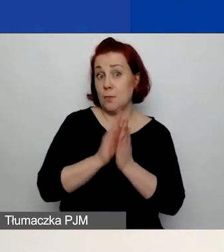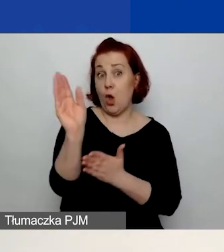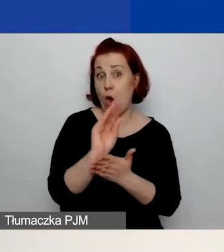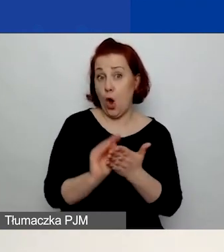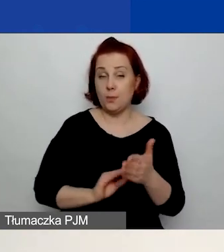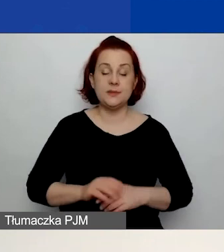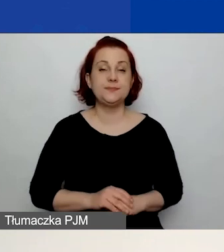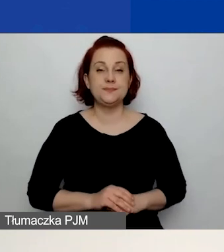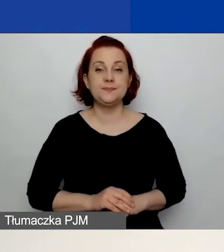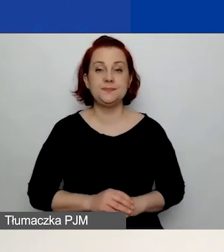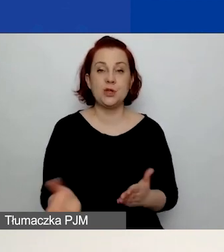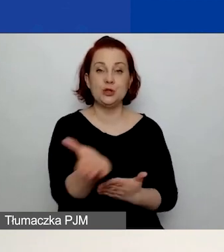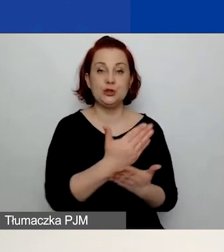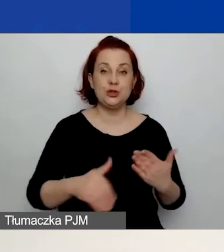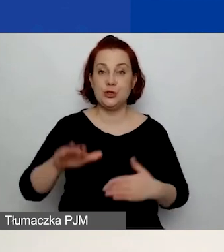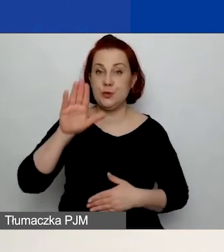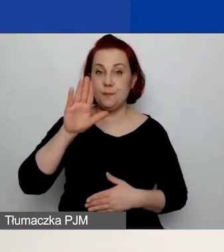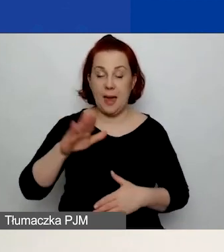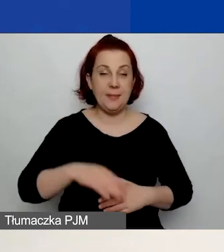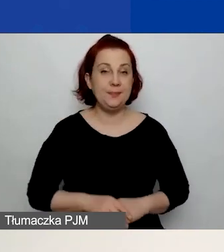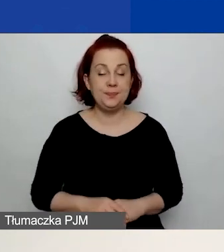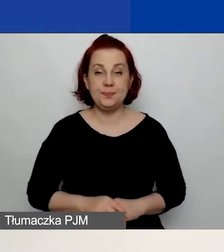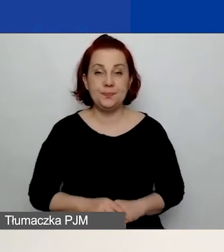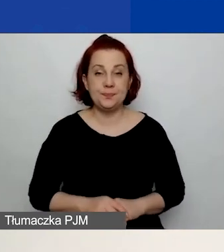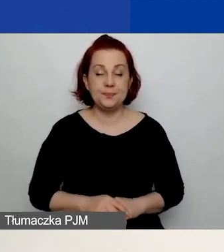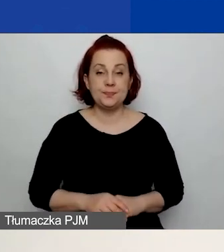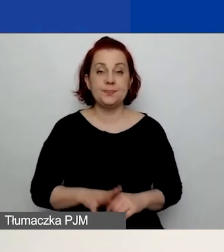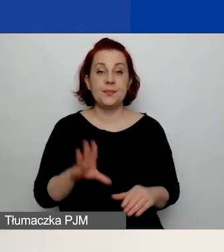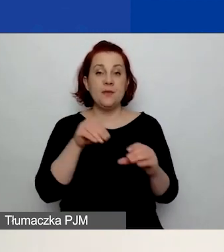W części B. znajdują się pola poświęcone partnerom.